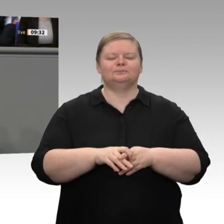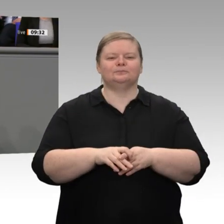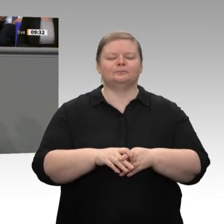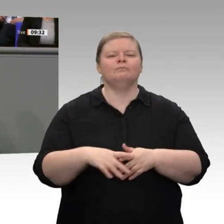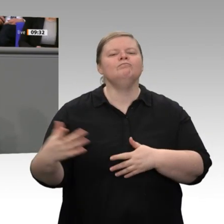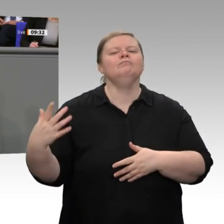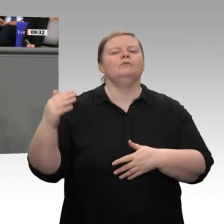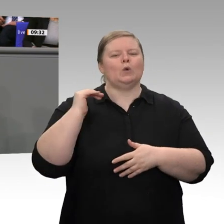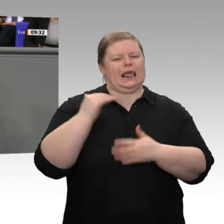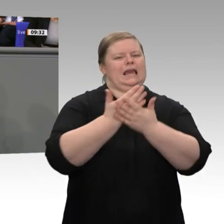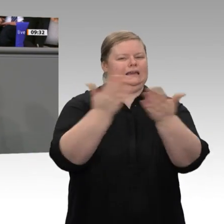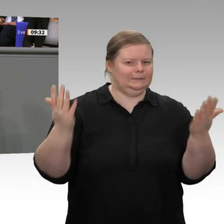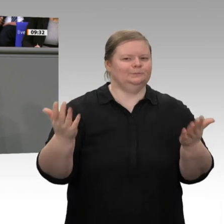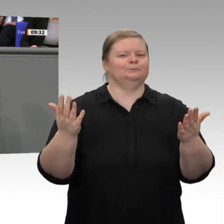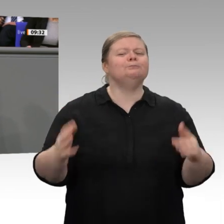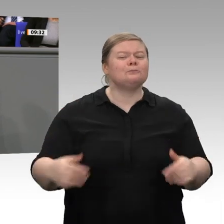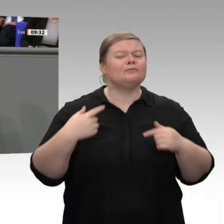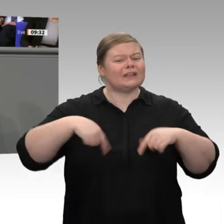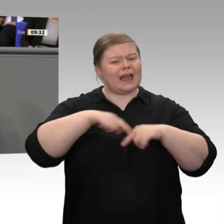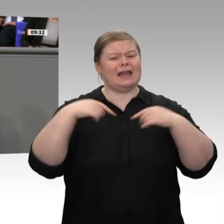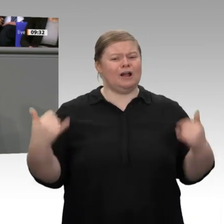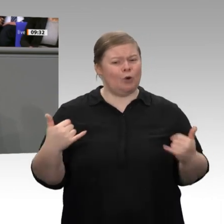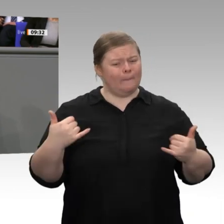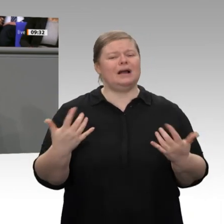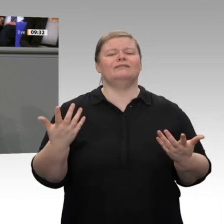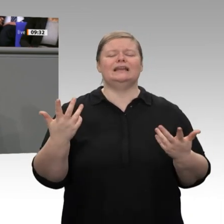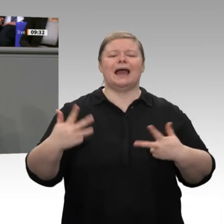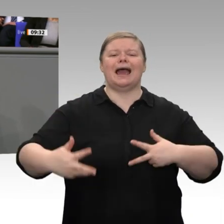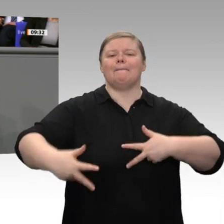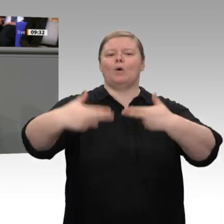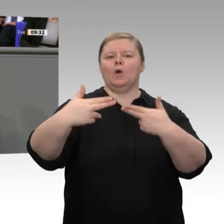Renationalisierung, zumindest entsprechende Tendenzen weltweit. Morgen Nacht werden